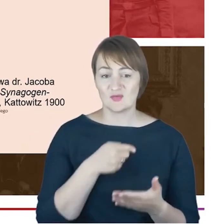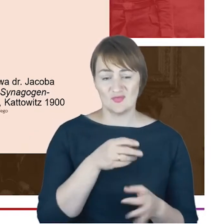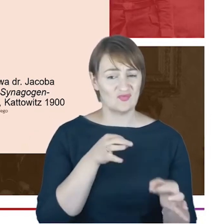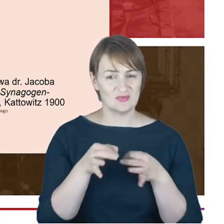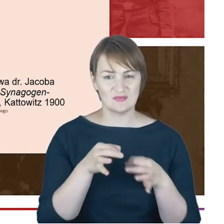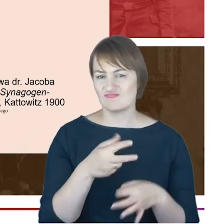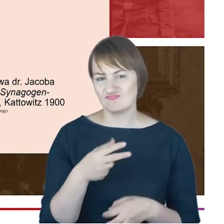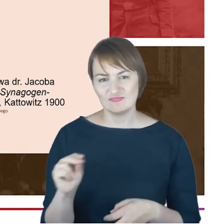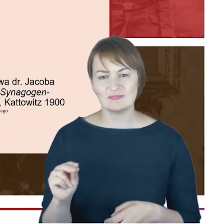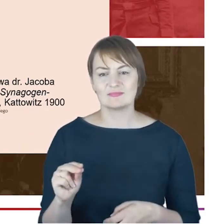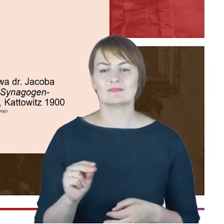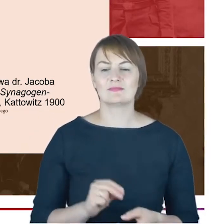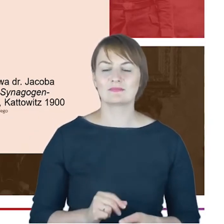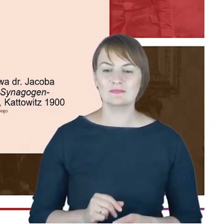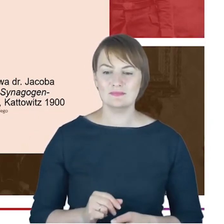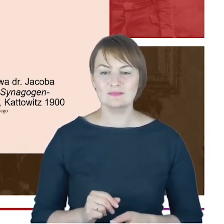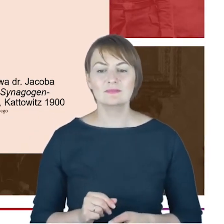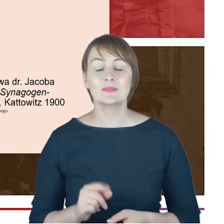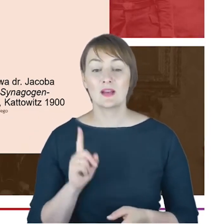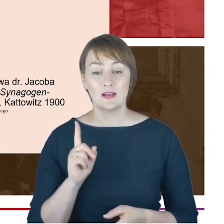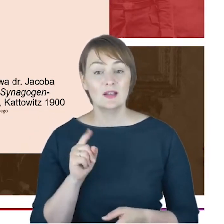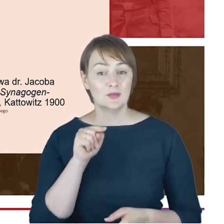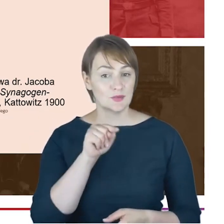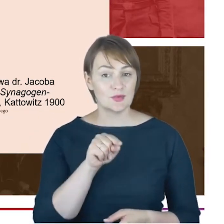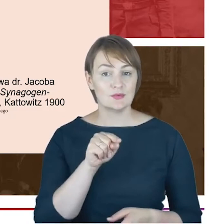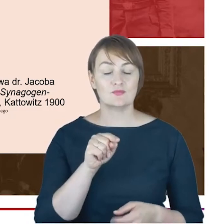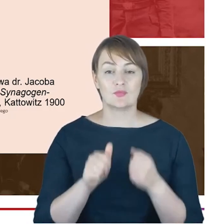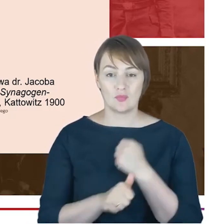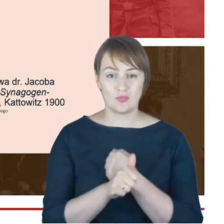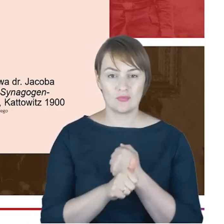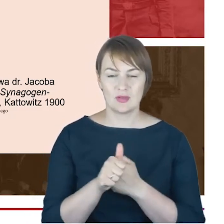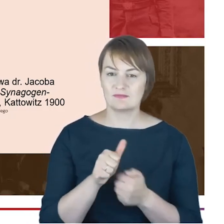gminy wyznaniowej żydowskiej. Ale z drugiej strony proszę Państwa jest ona absolutnie dla historyków bezcenna